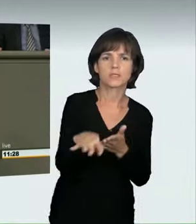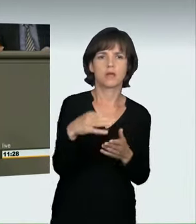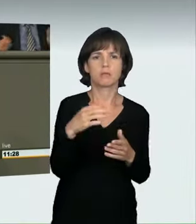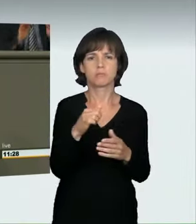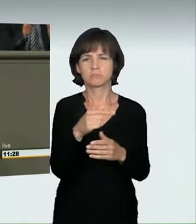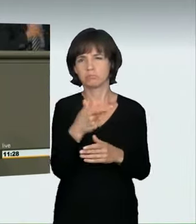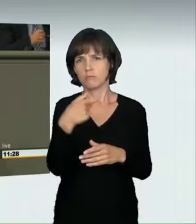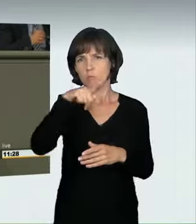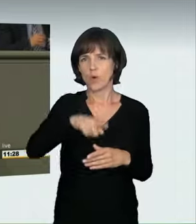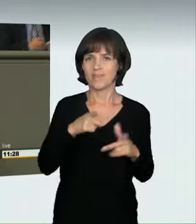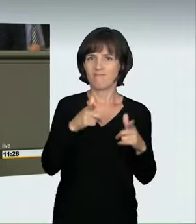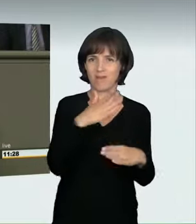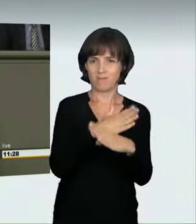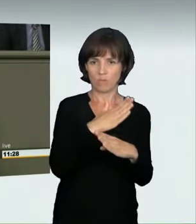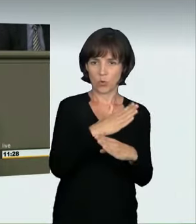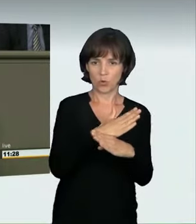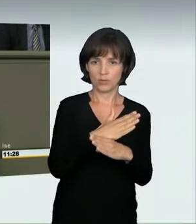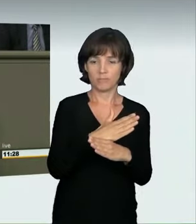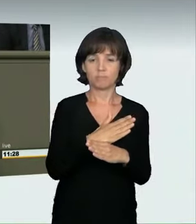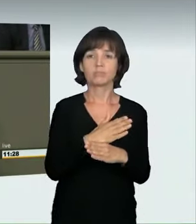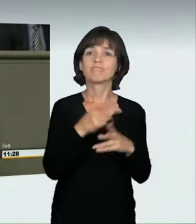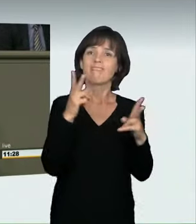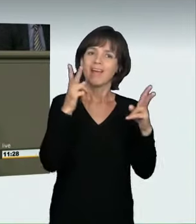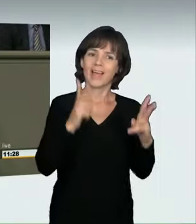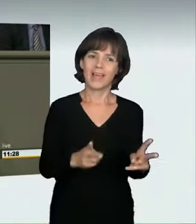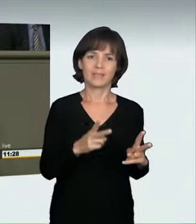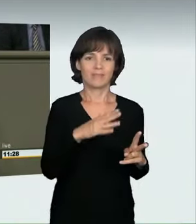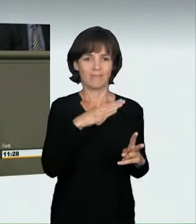ein Gericht geurteilt: Teilnehmende an einem Autorennen,